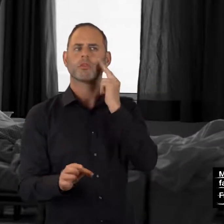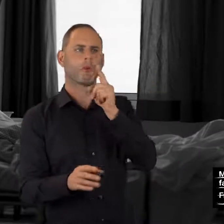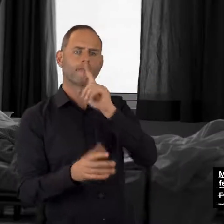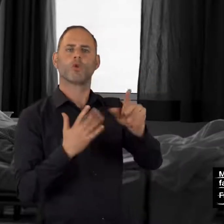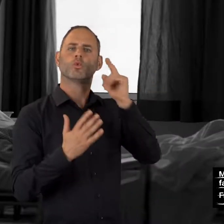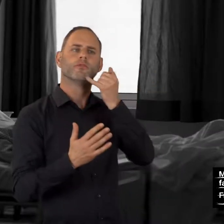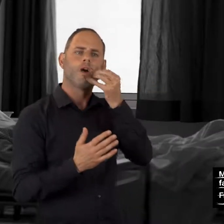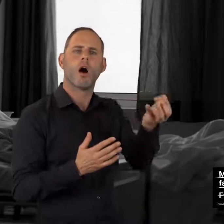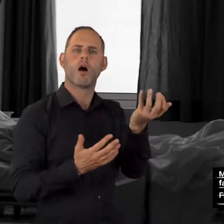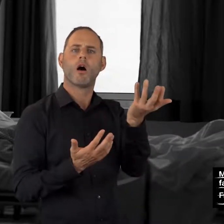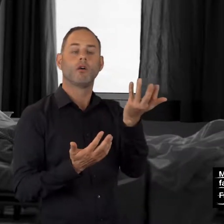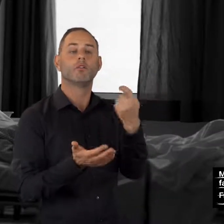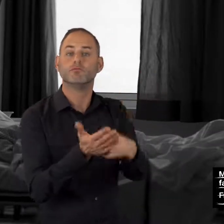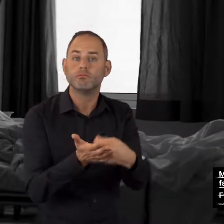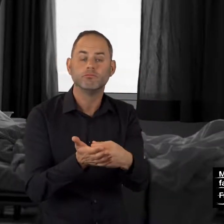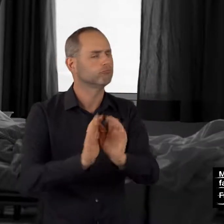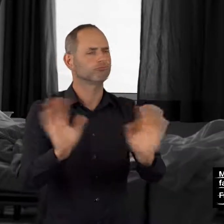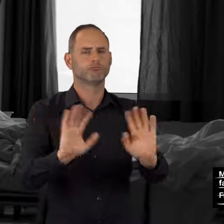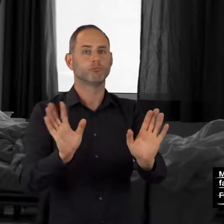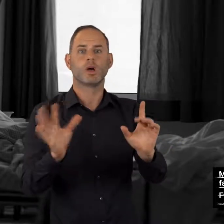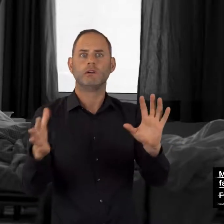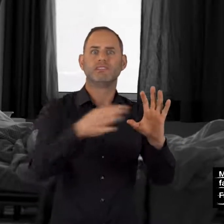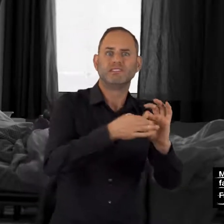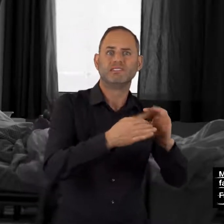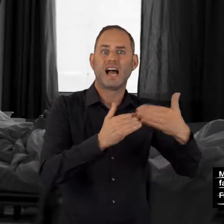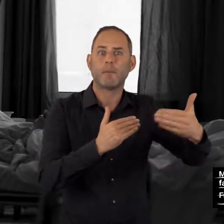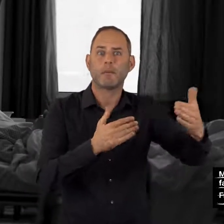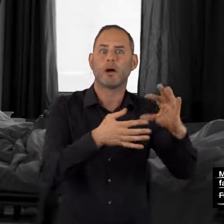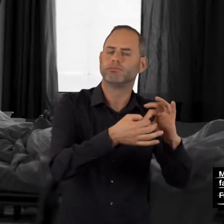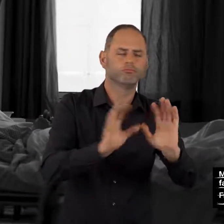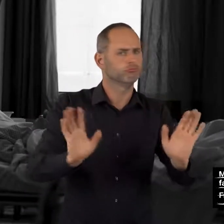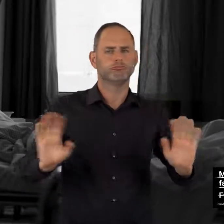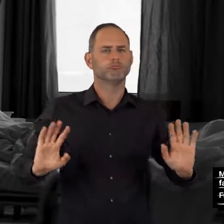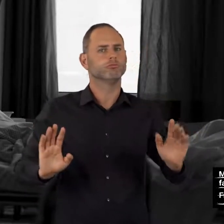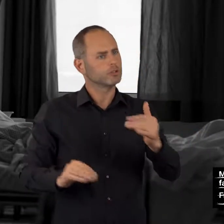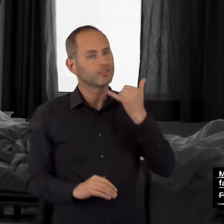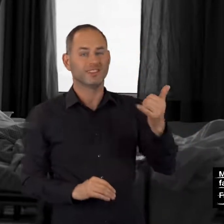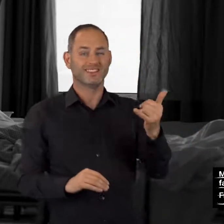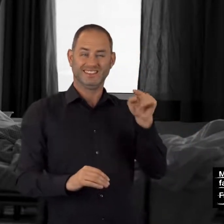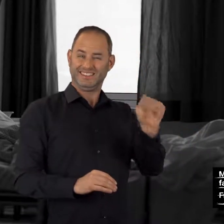meist auch kostenfrei.